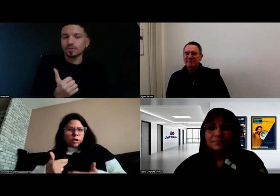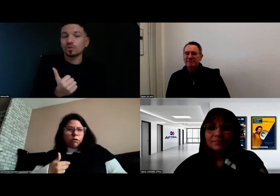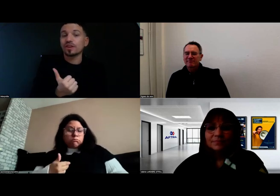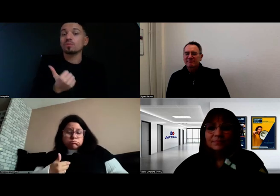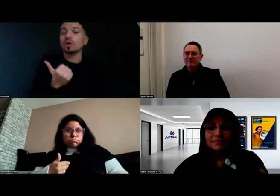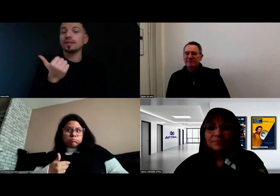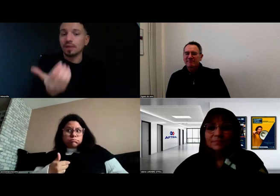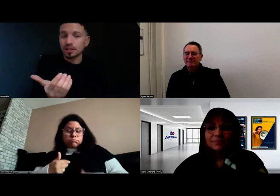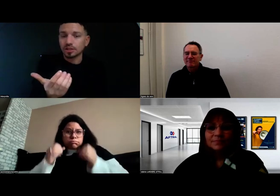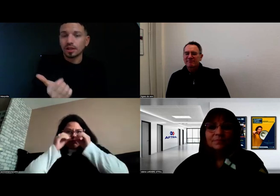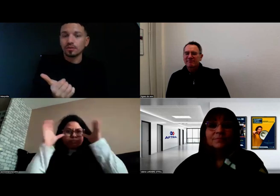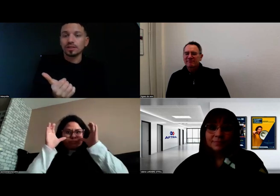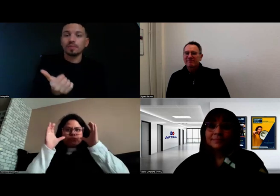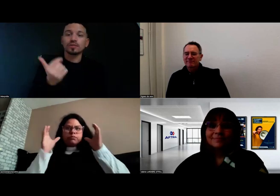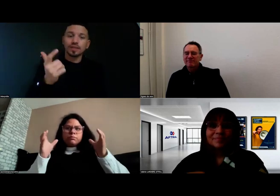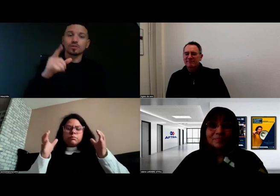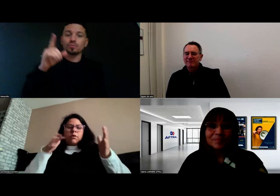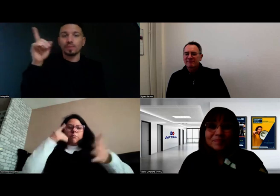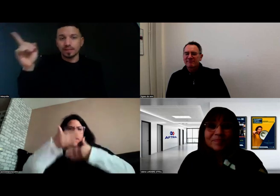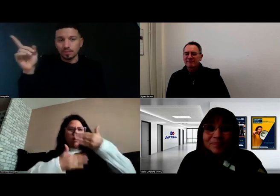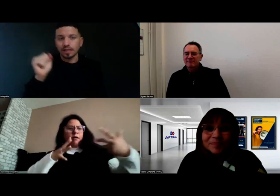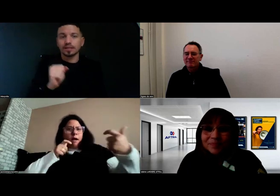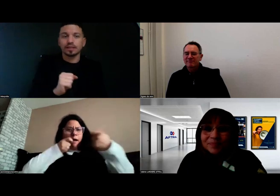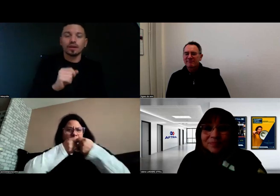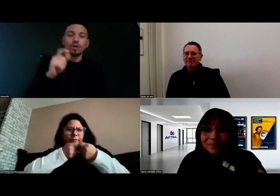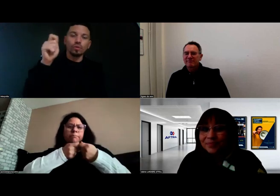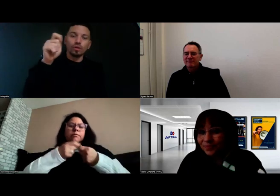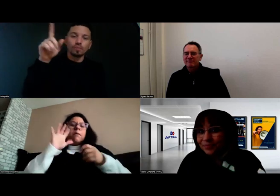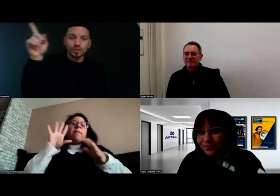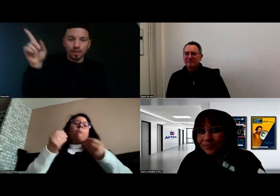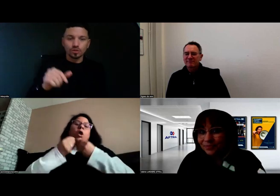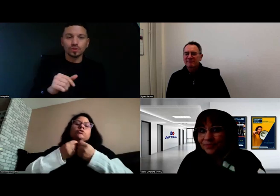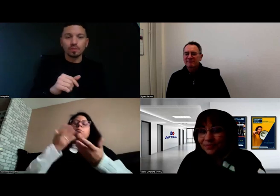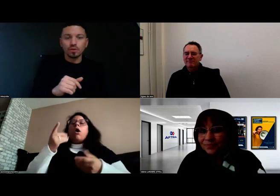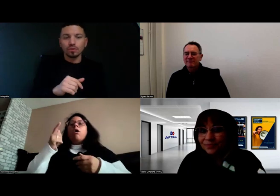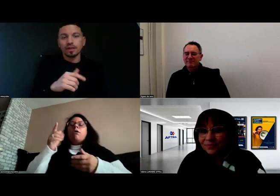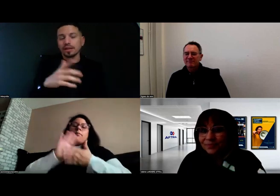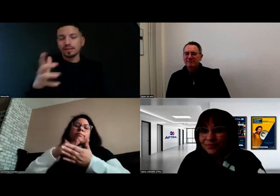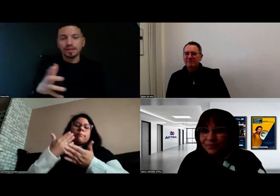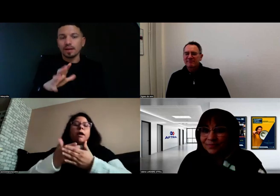sans que j'aie besoin de demander à passer par l'écrit, ou à montrer les choses au tableau, etc.